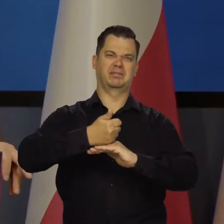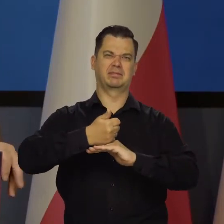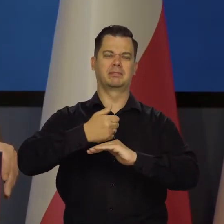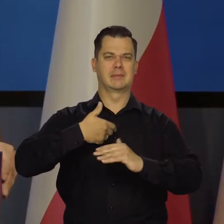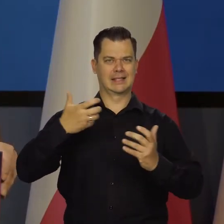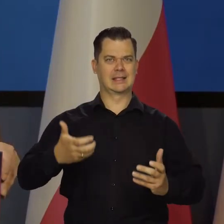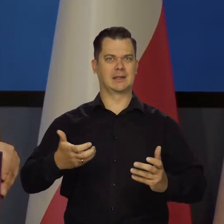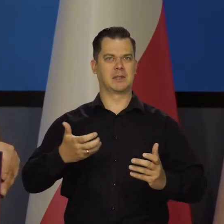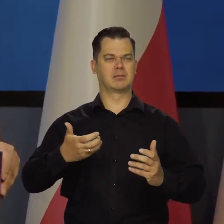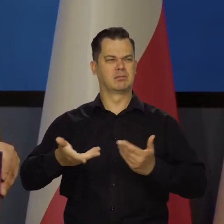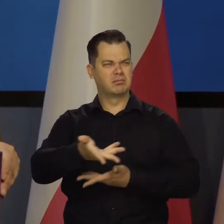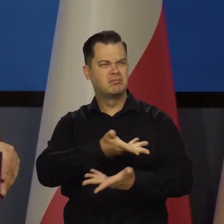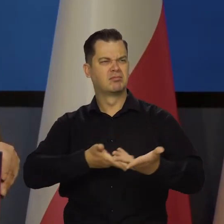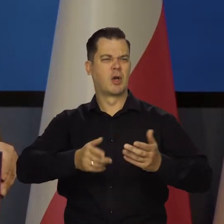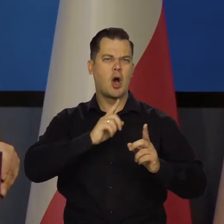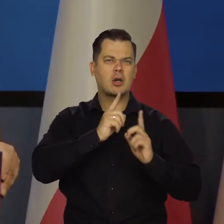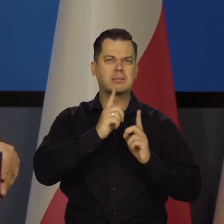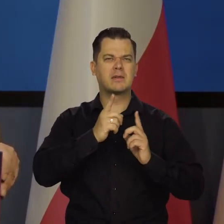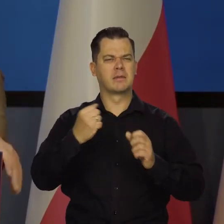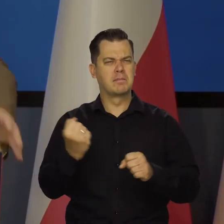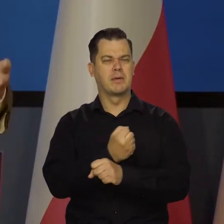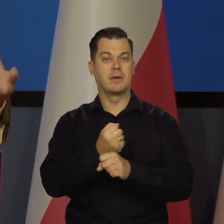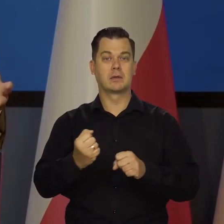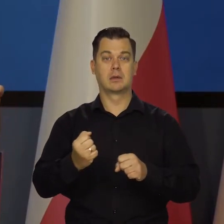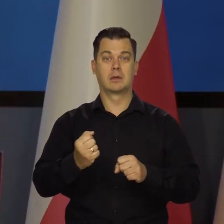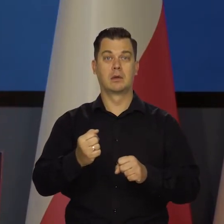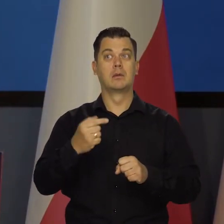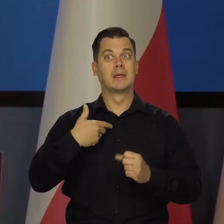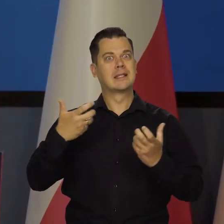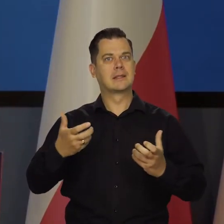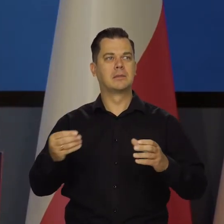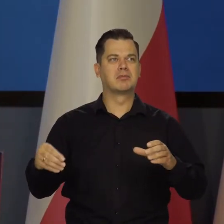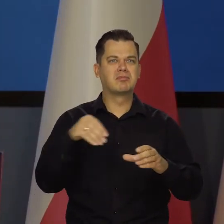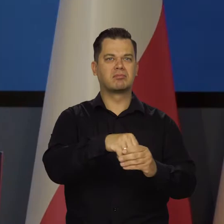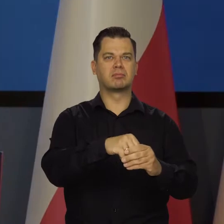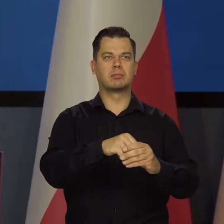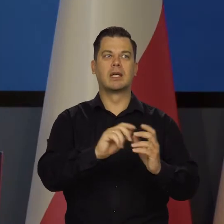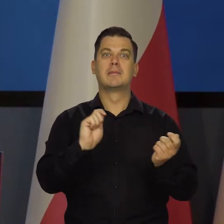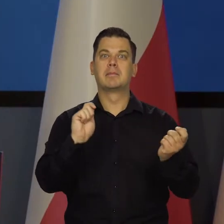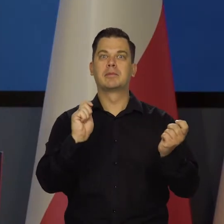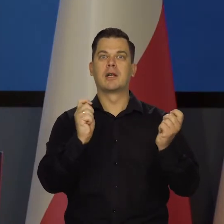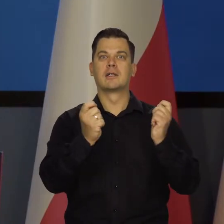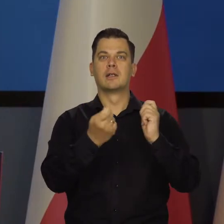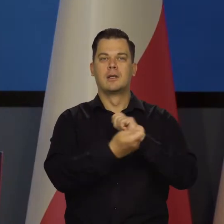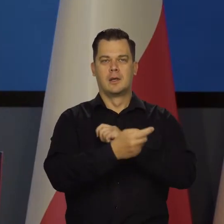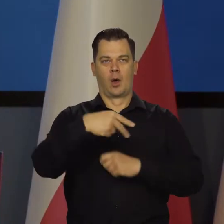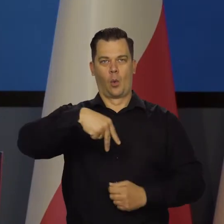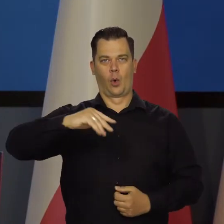które rozmawiają na wszystkie poważne tematy, uczestniczyć w przekształcaniu transformacji Unii Europejskiej,